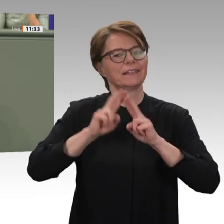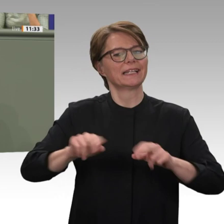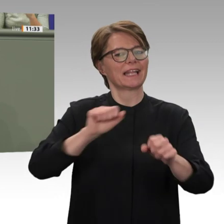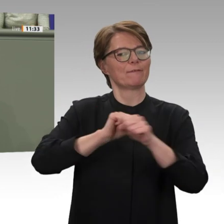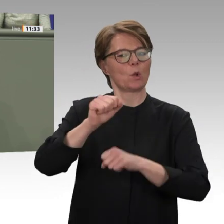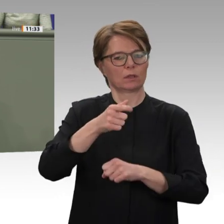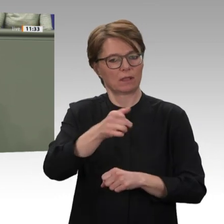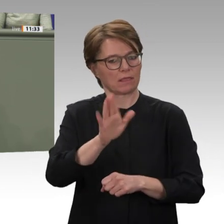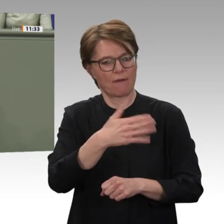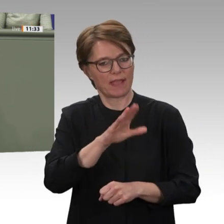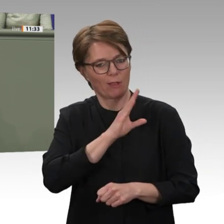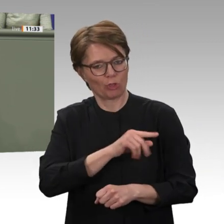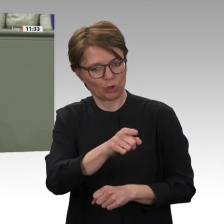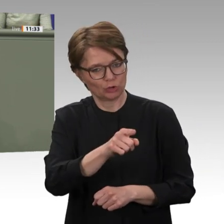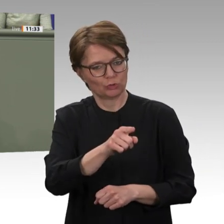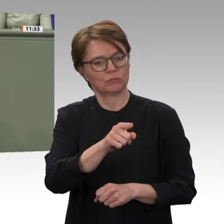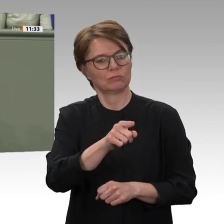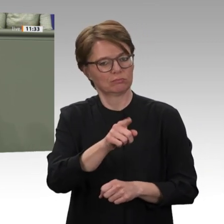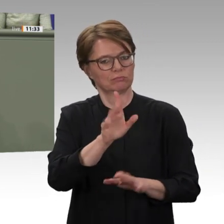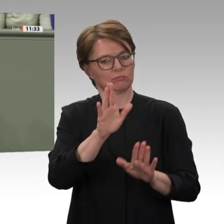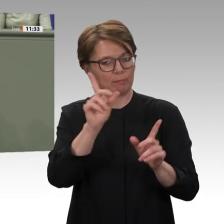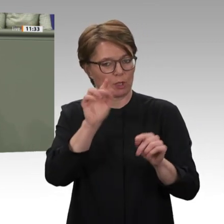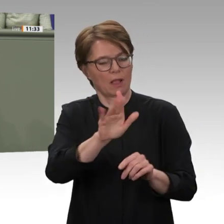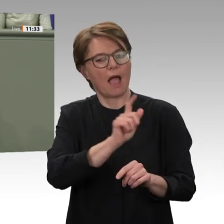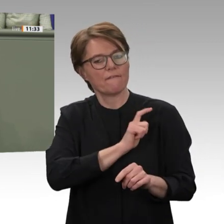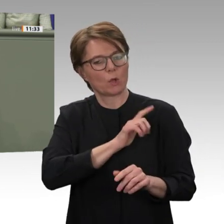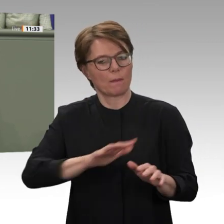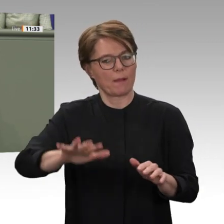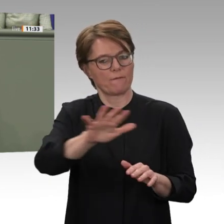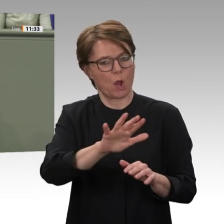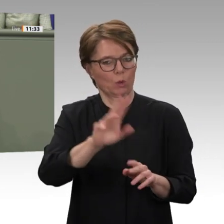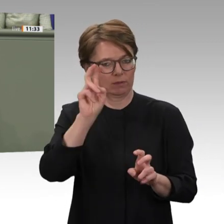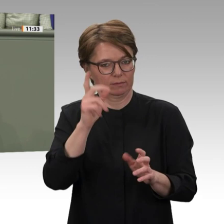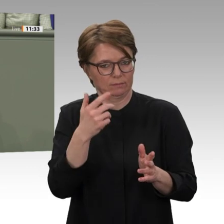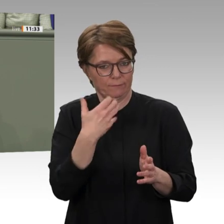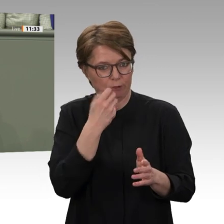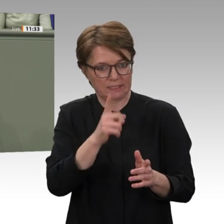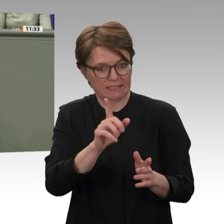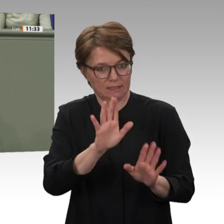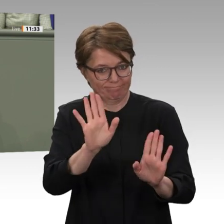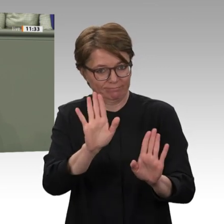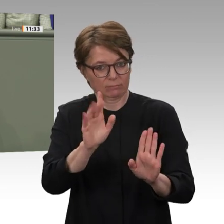haben deshalb die internationale Unterstützergruppe Friends of Sudan mit ins Leben gerufen,